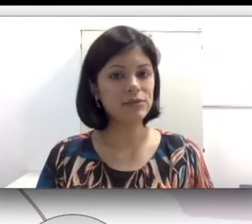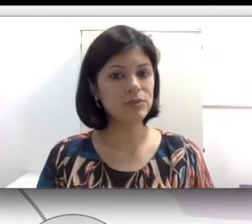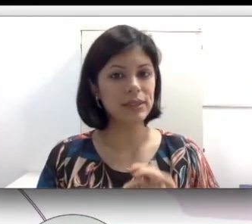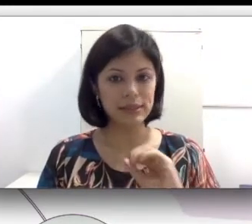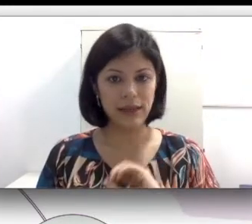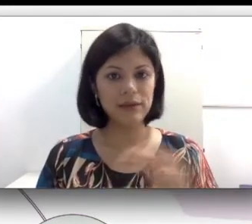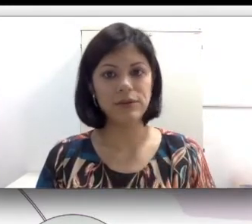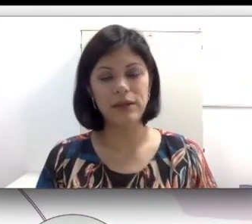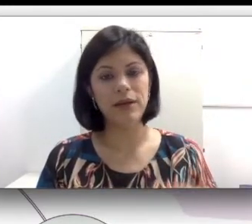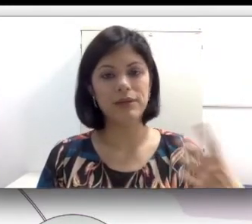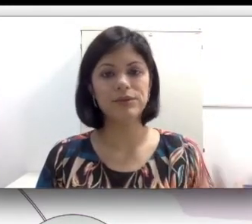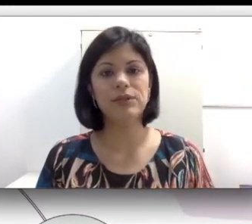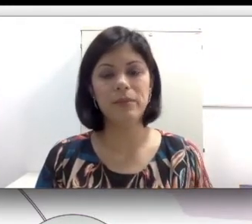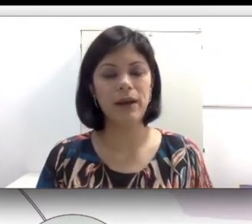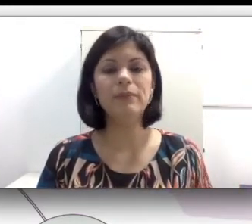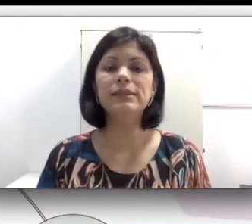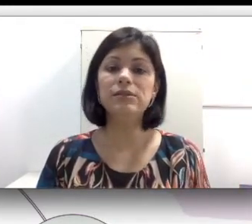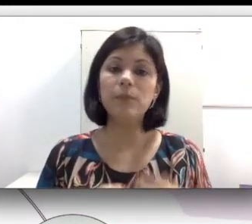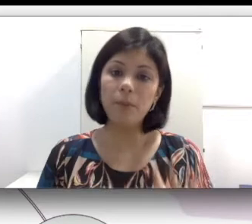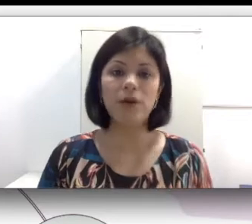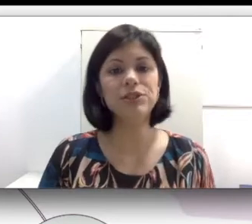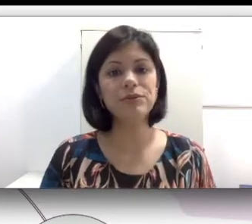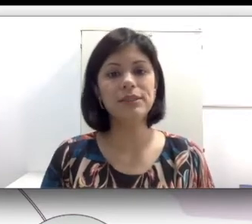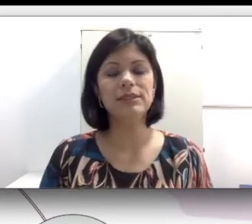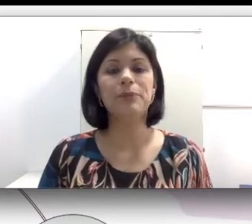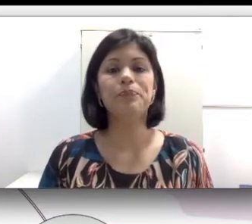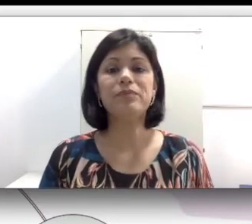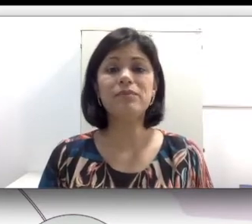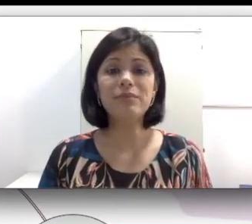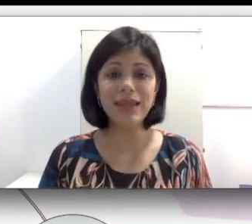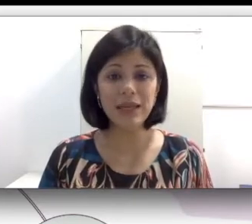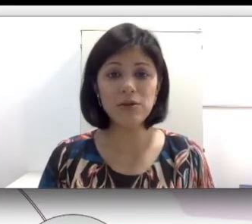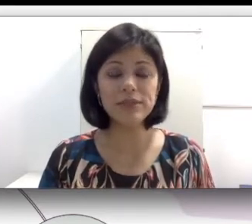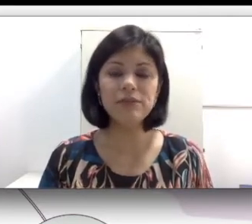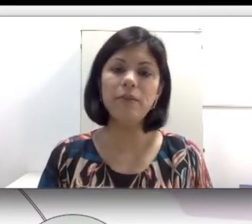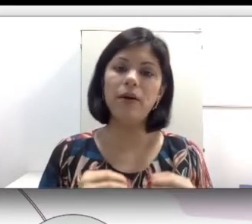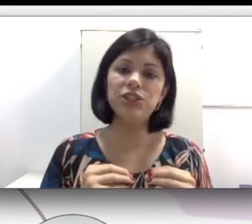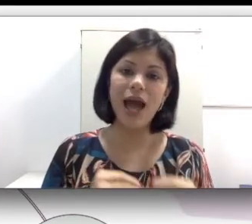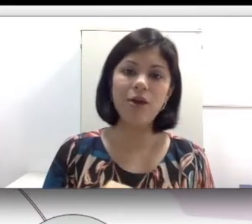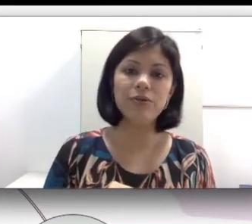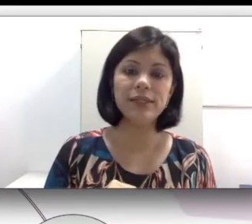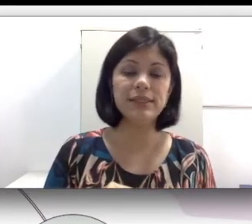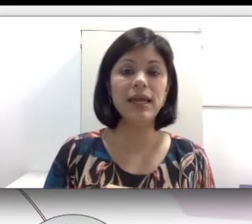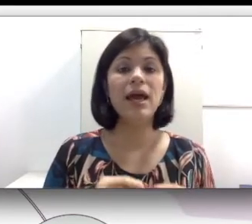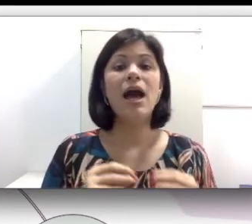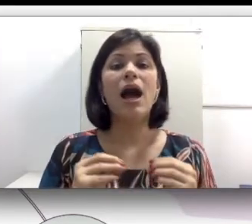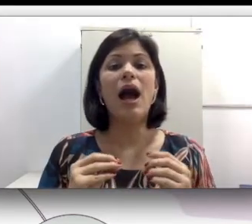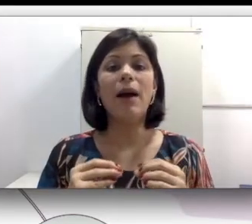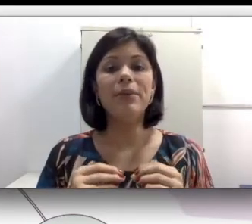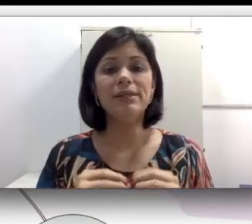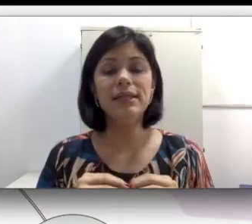famílias, eu dei o caso do Rimar mas pode acontecer. Inclusive pode acontecer a presença